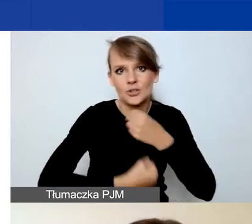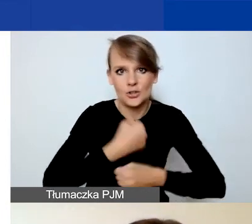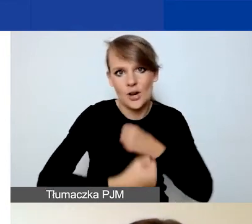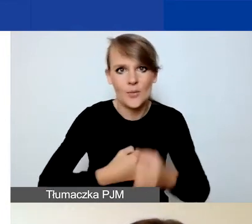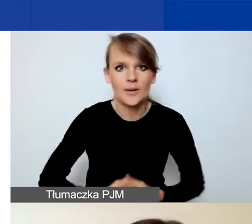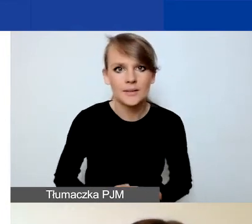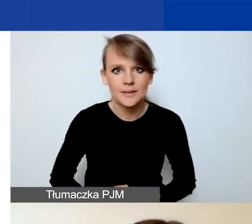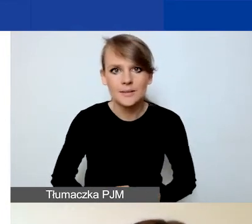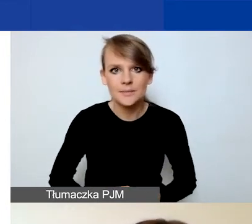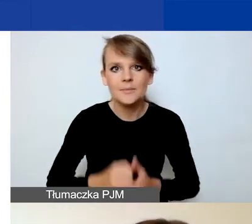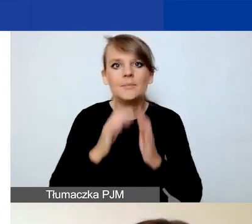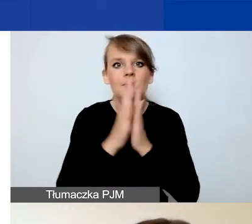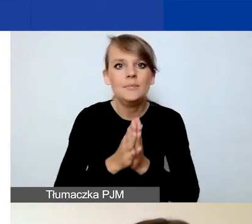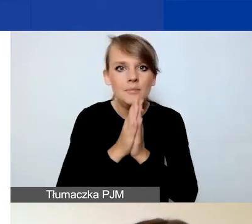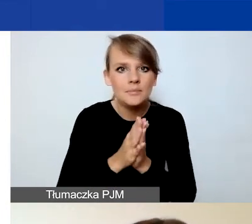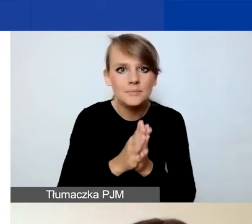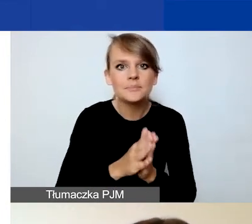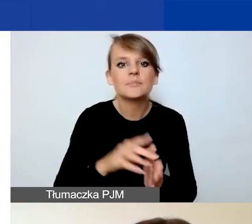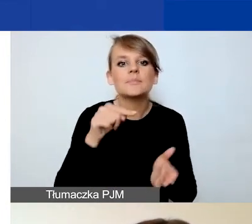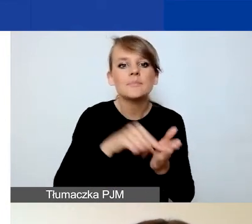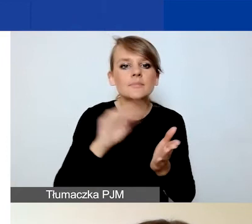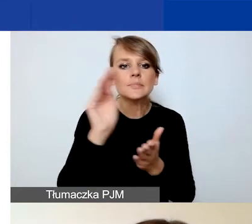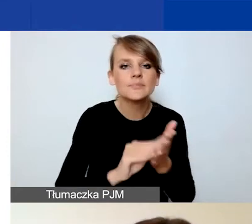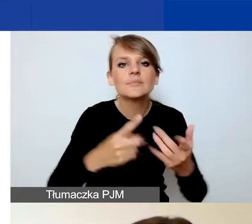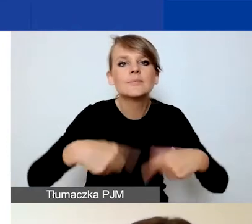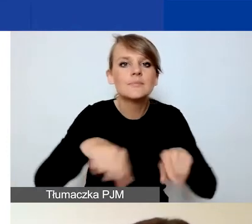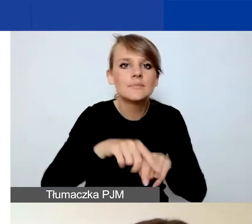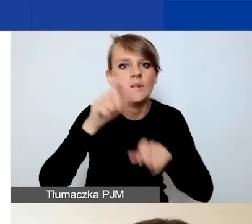Prosimy o opisanie zespołu osób realizujących projekt, sposobu jego pracy.